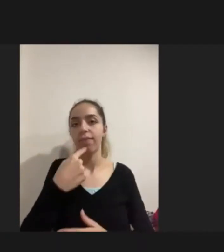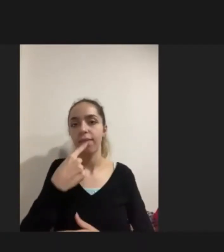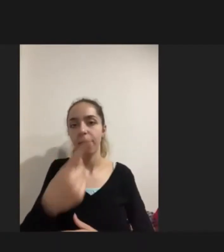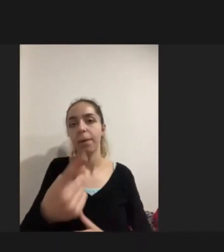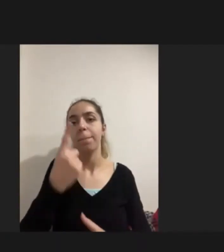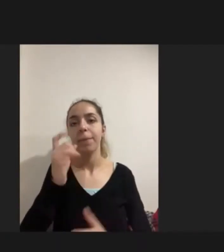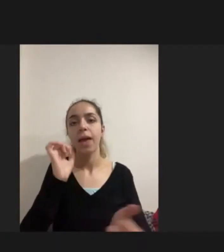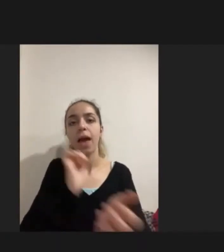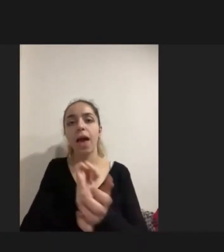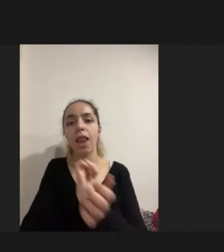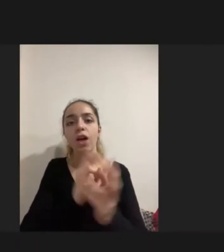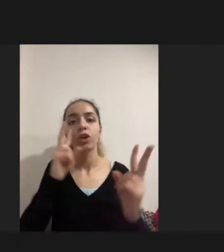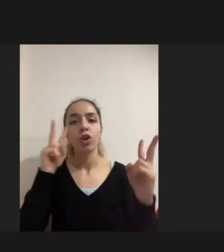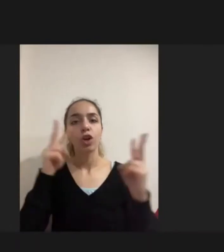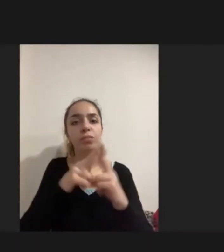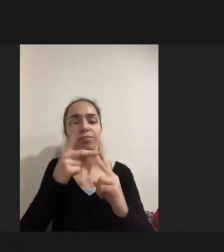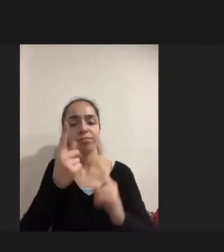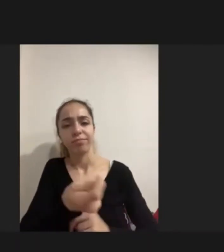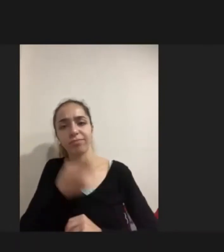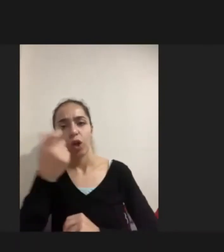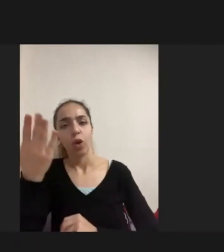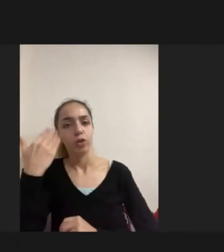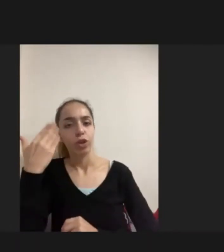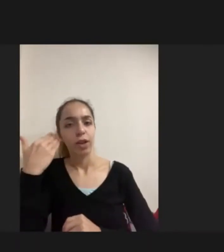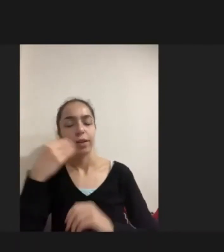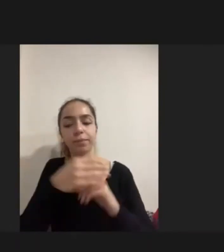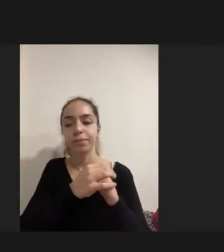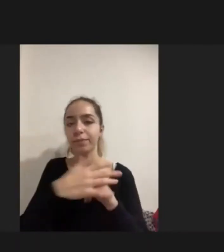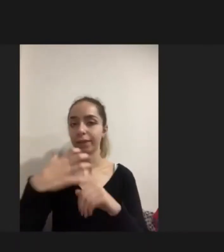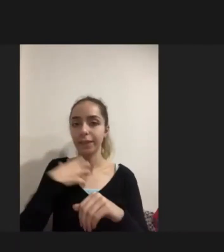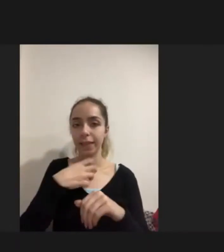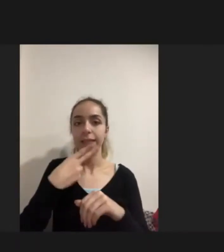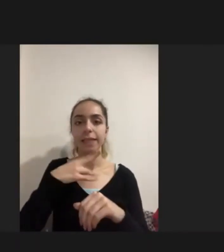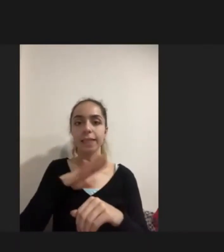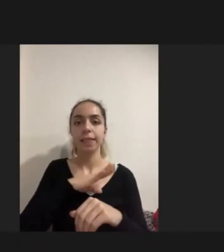Bir ailemiz şunu söylemişti: Kendi savaştan kaynaklı engelliliği olan kızı için